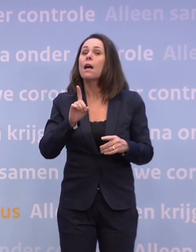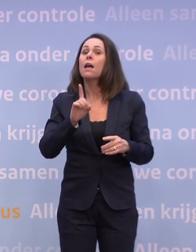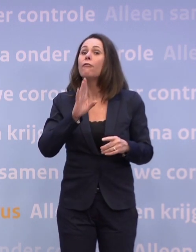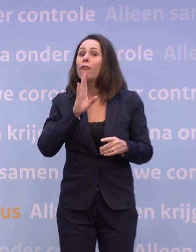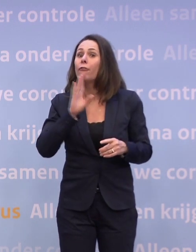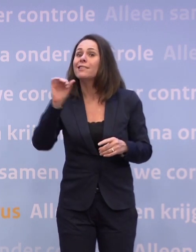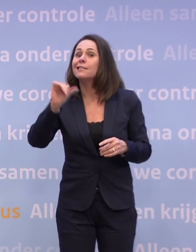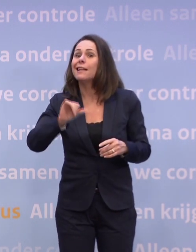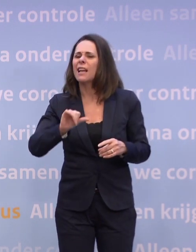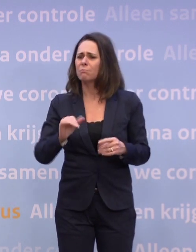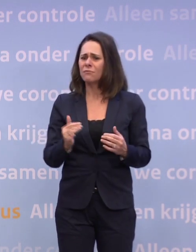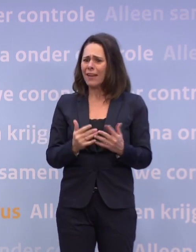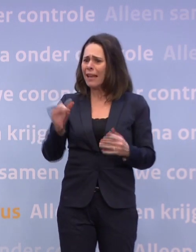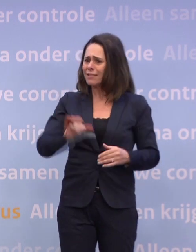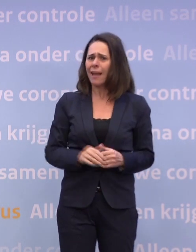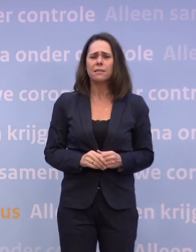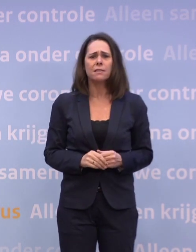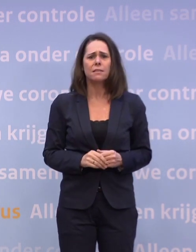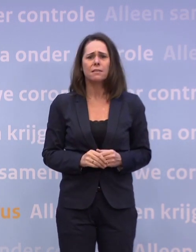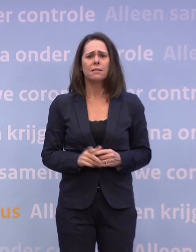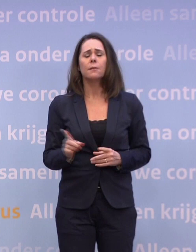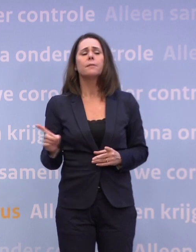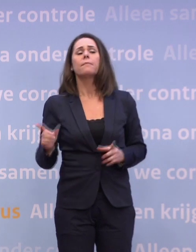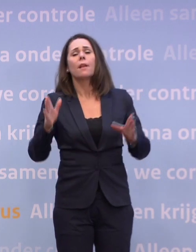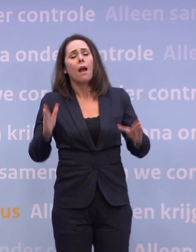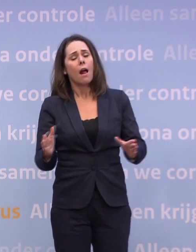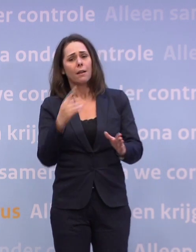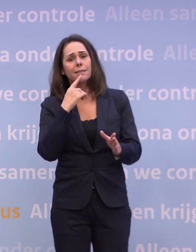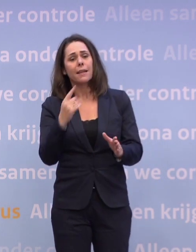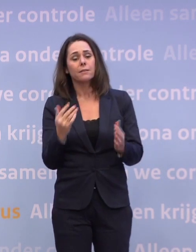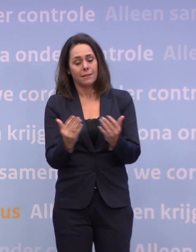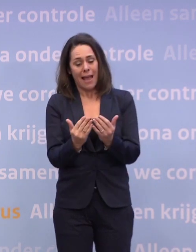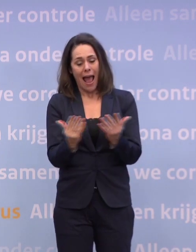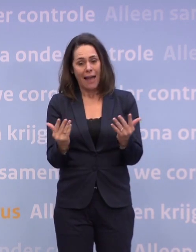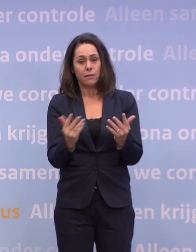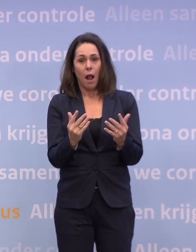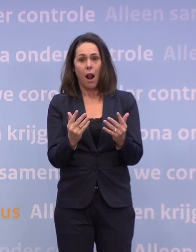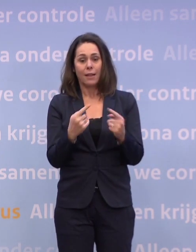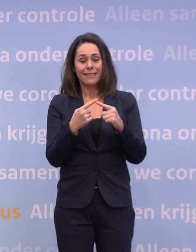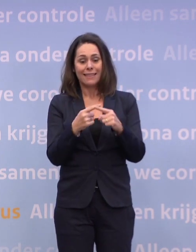Nou, dat heb ik ook geschetst. Als de aantallen ziekenhuisopnames zo beginnen te stijgen...